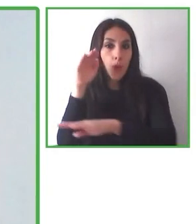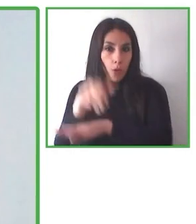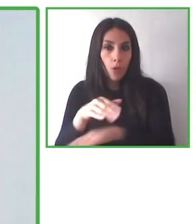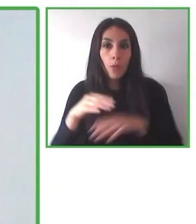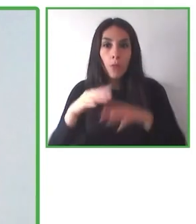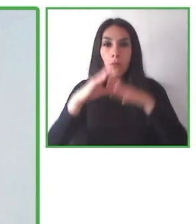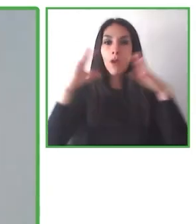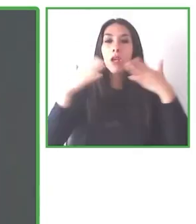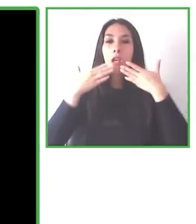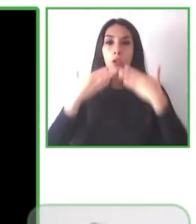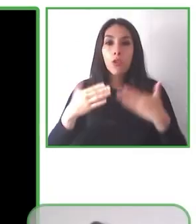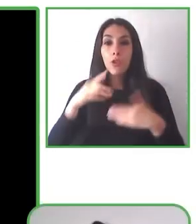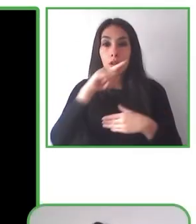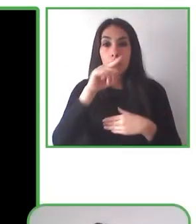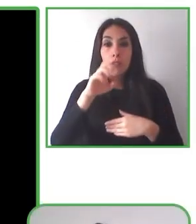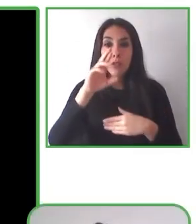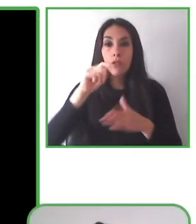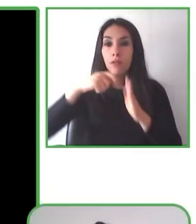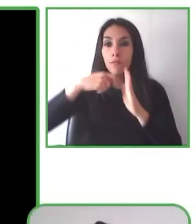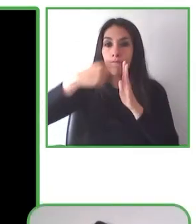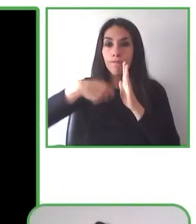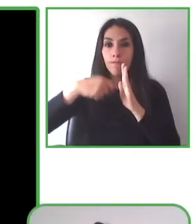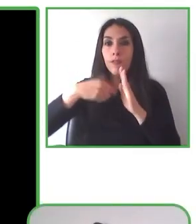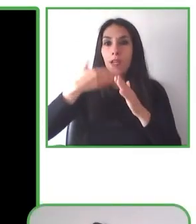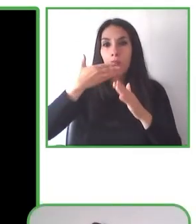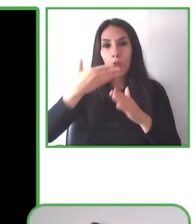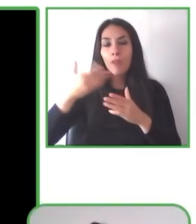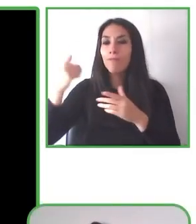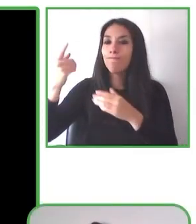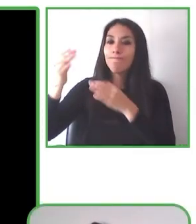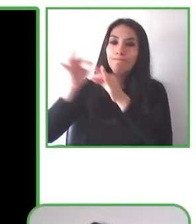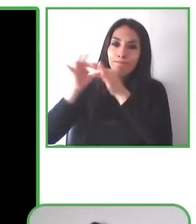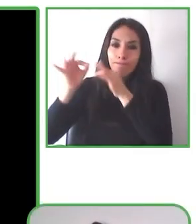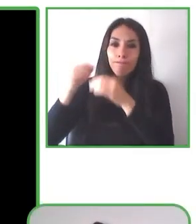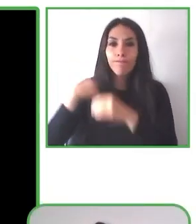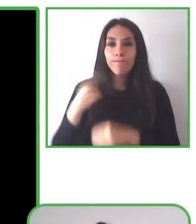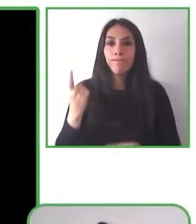Glenda es profesora de biología, está especializada en educación inclusiva, es